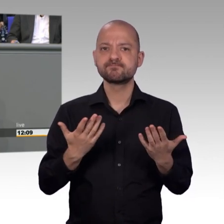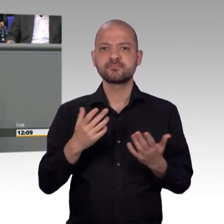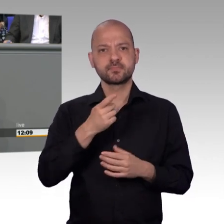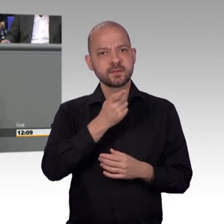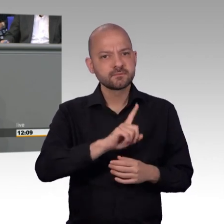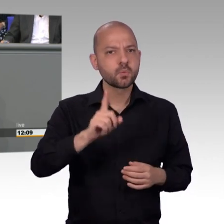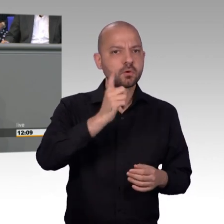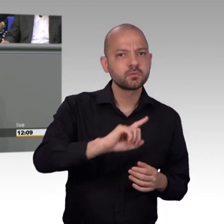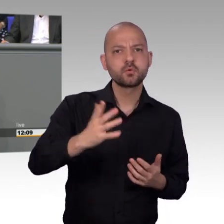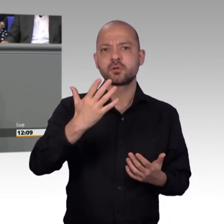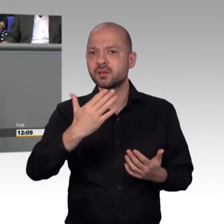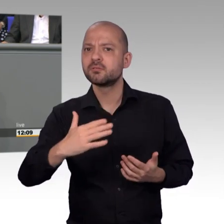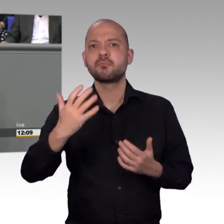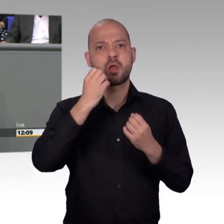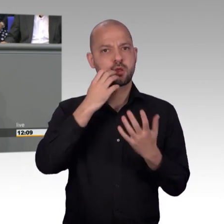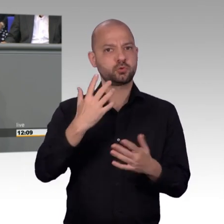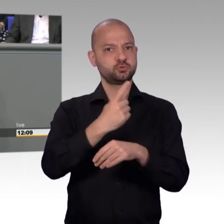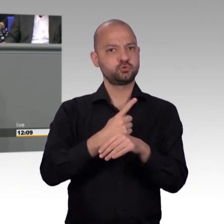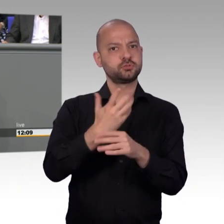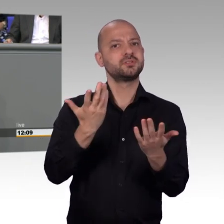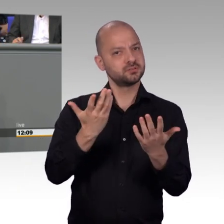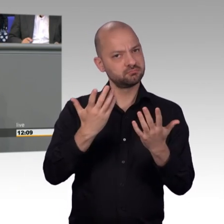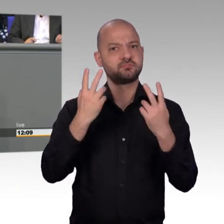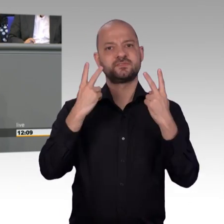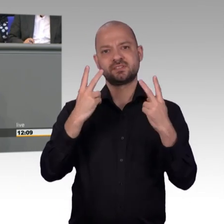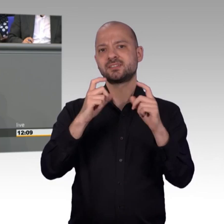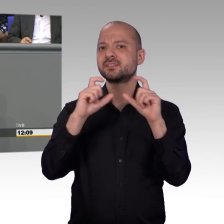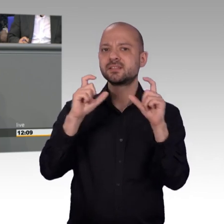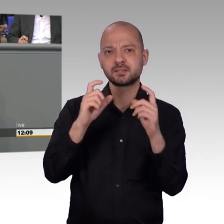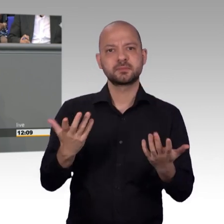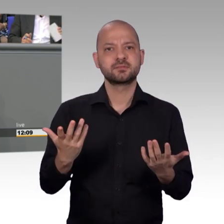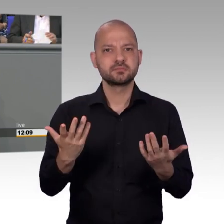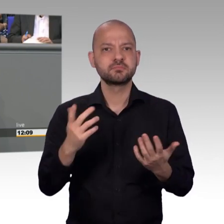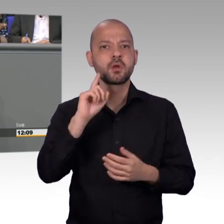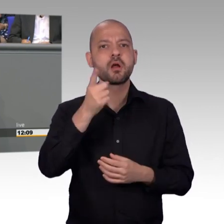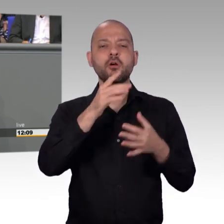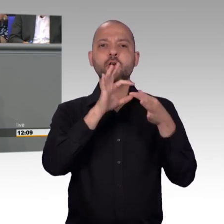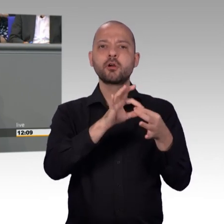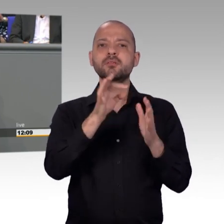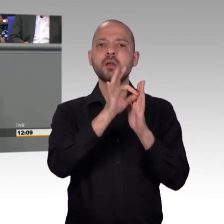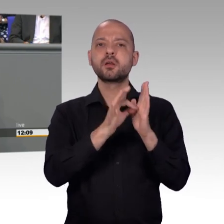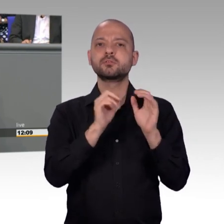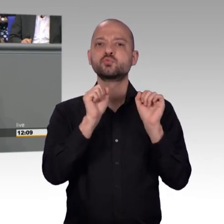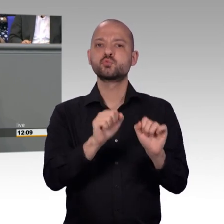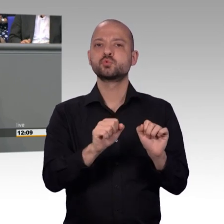Und ja, es ist richtig, ich sag ganz bewusst, der Petitionsausschuss ist ein Seismograf der Bevölkerung, der Befindlichkeit, ist ein Ventil